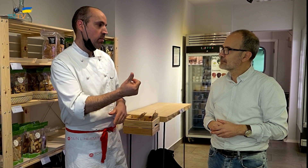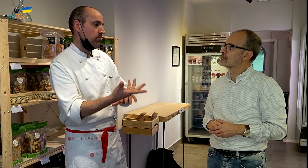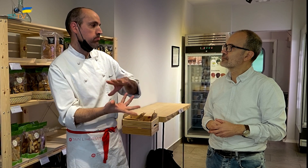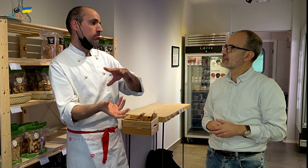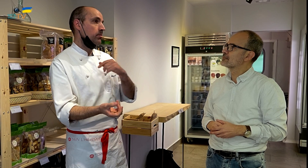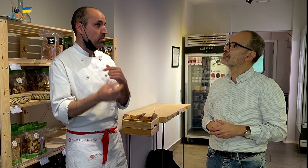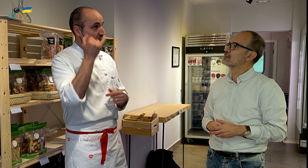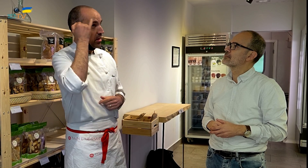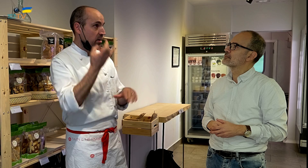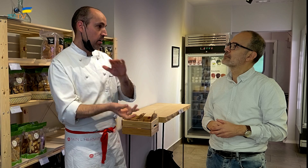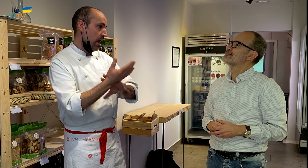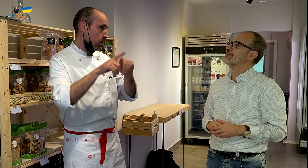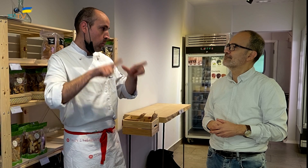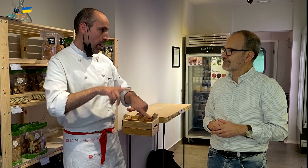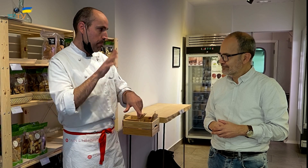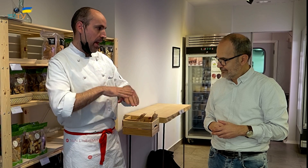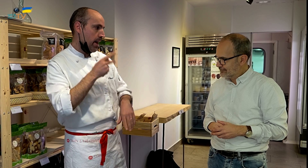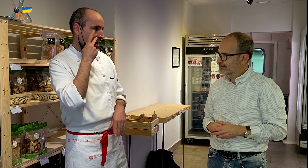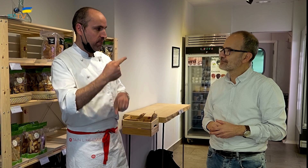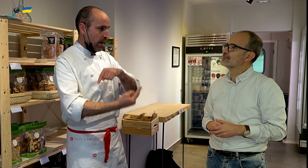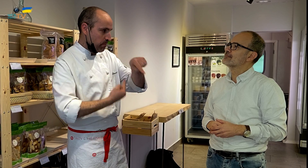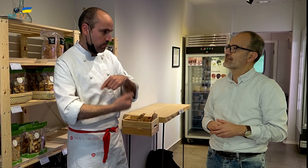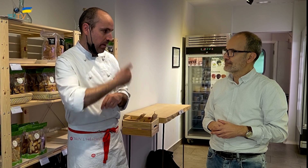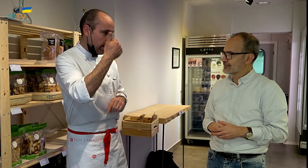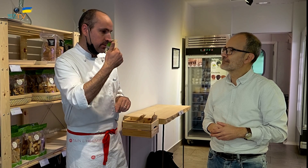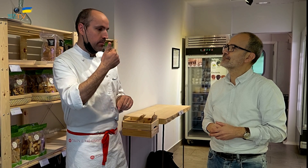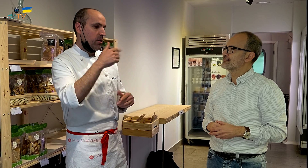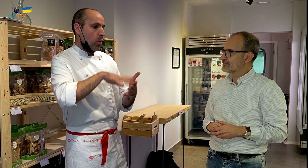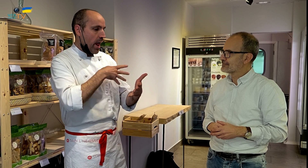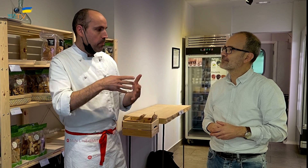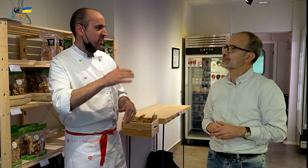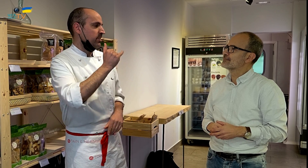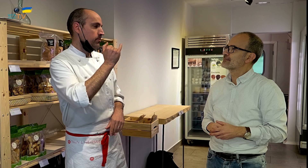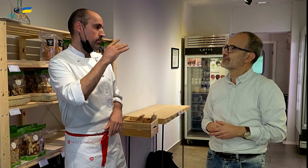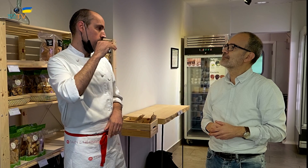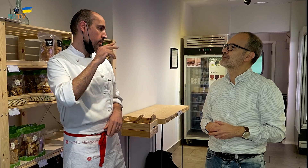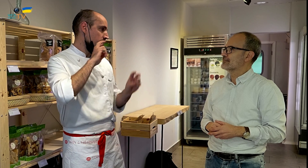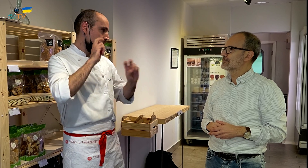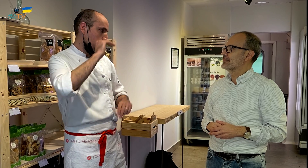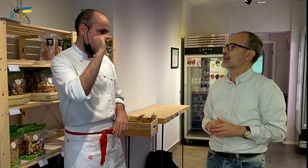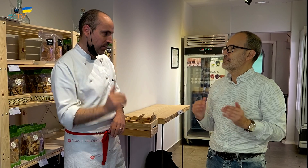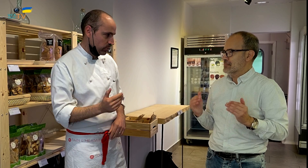Por eso, tuve la idea de crear este local, para poder ver más a mi familia y tener un horario menos estresante.